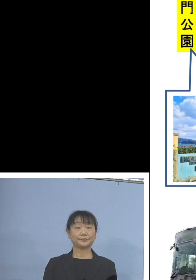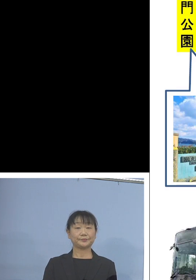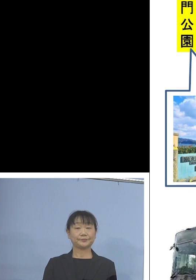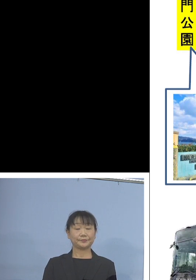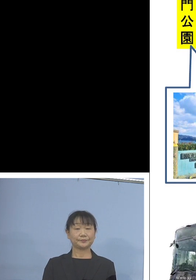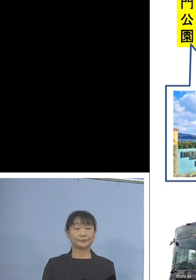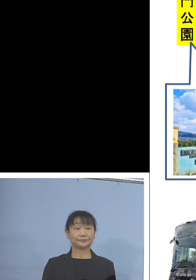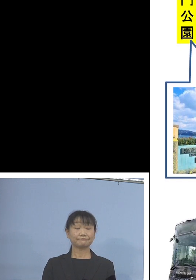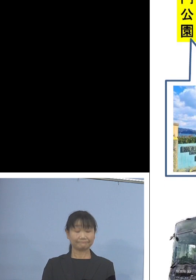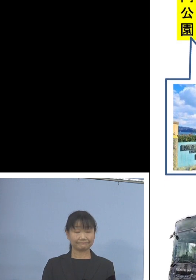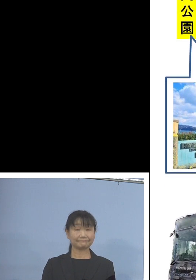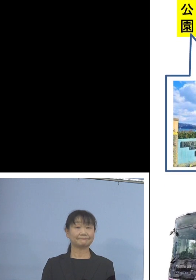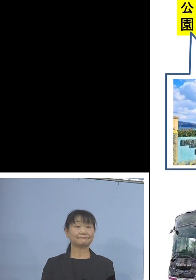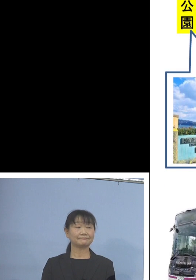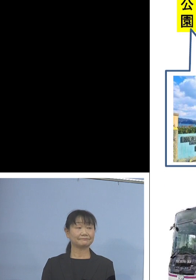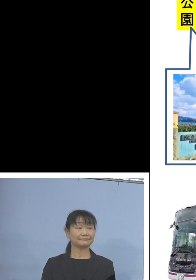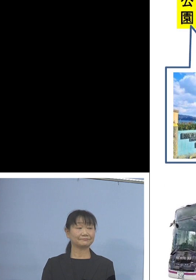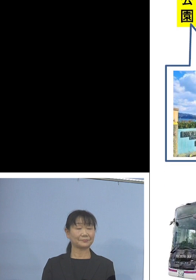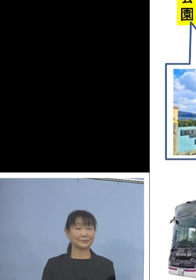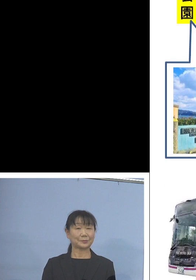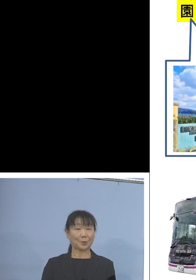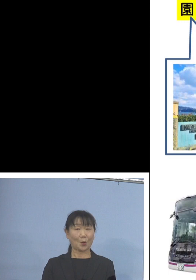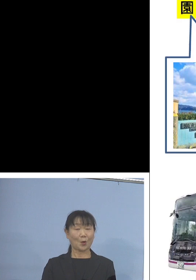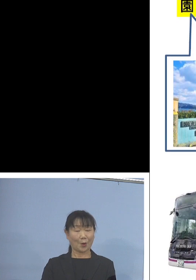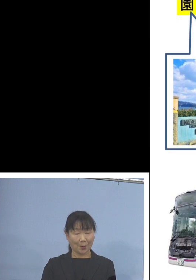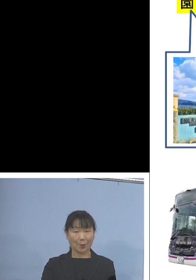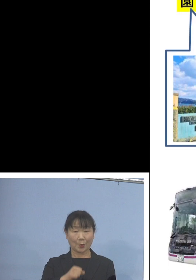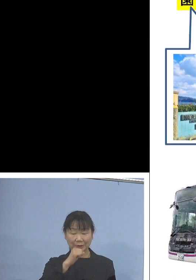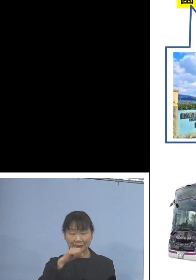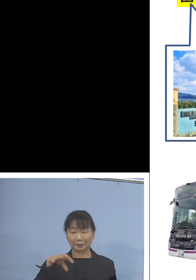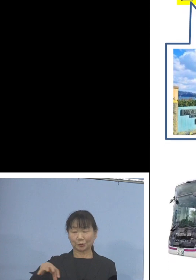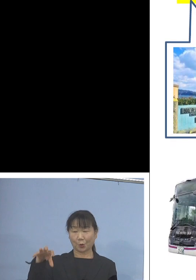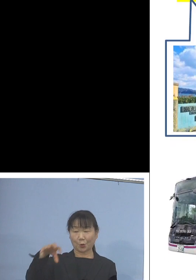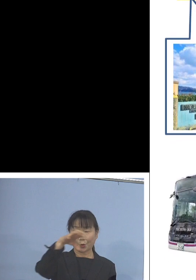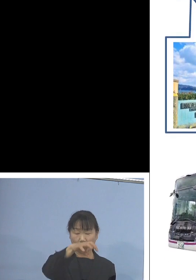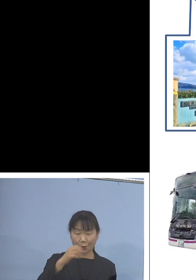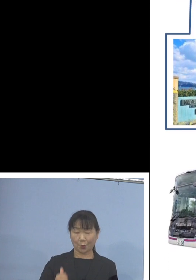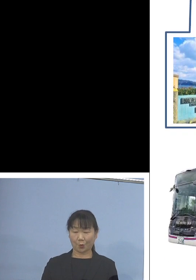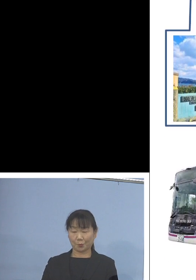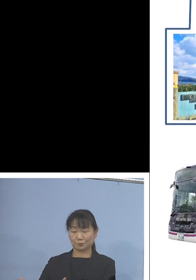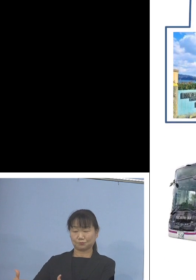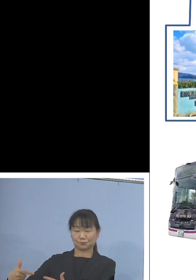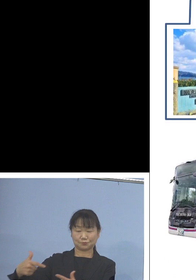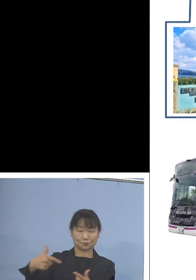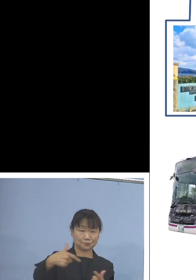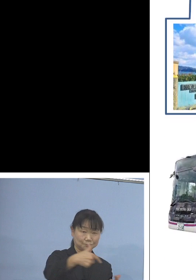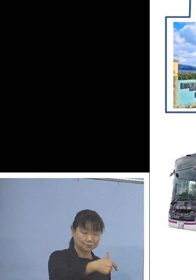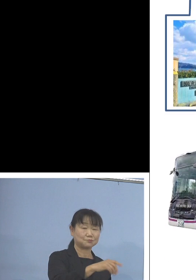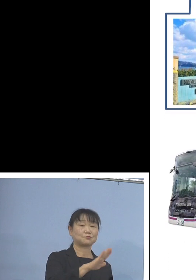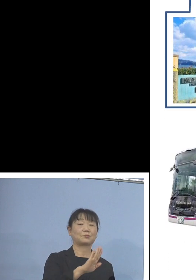主要なところを 巡っていただくことになります